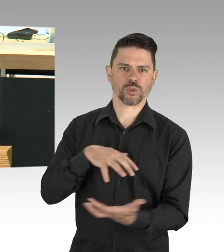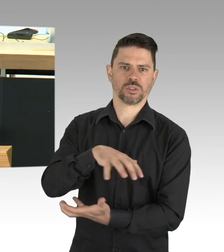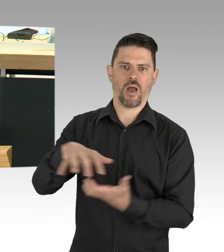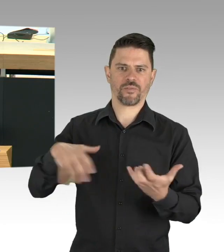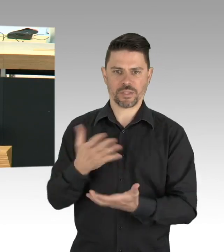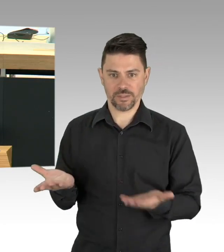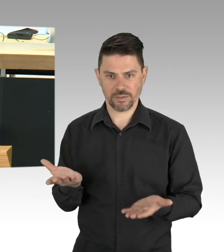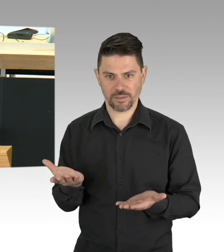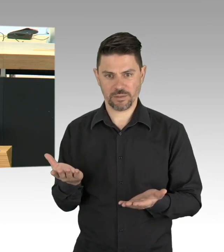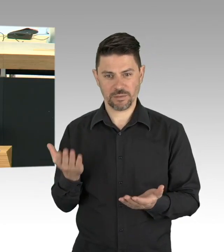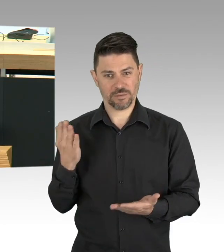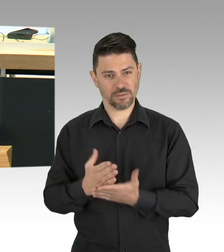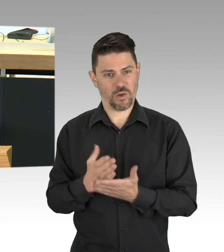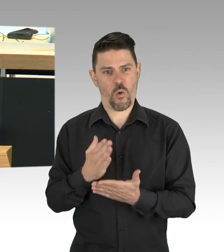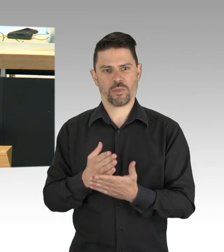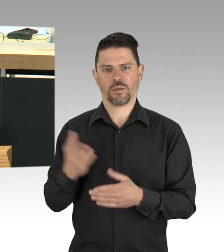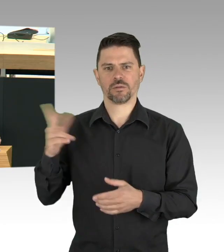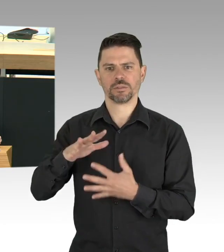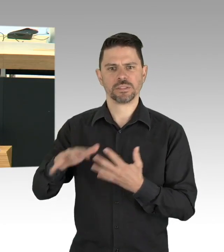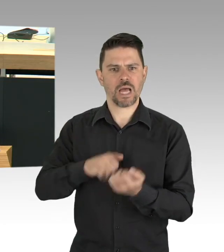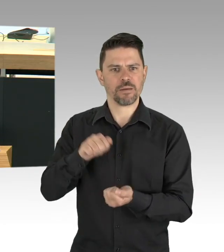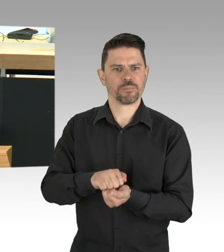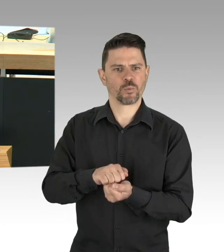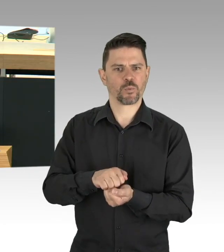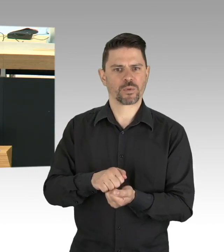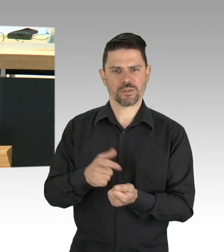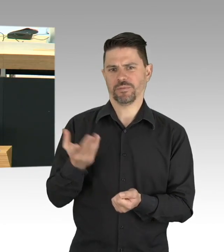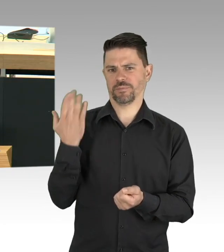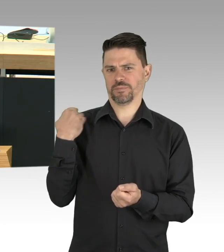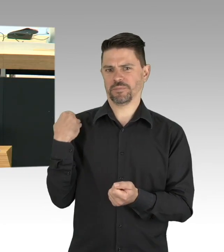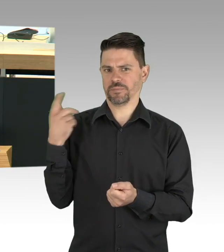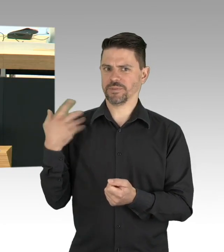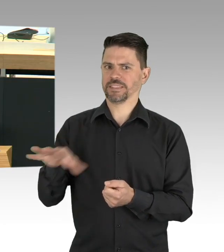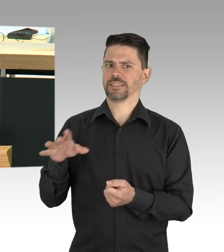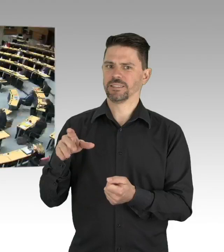wenigstens unbegleitete minderjährige Geflüchtete aus diesem Elend in Griechenland zu holen. (Beifall)